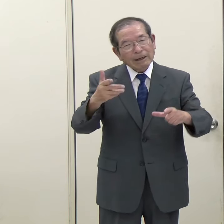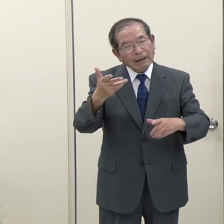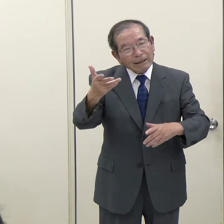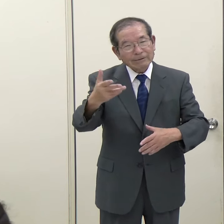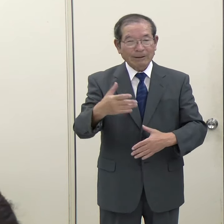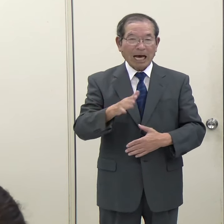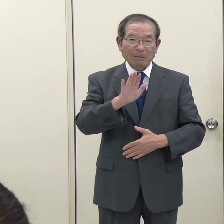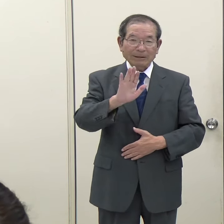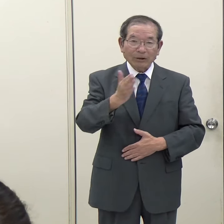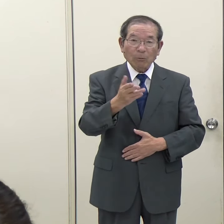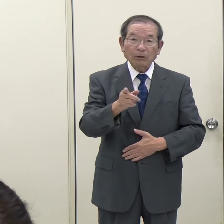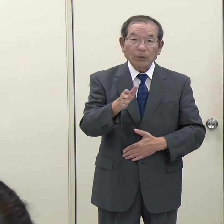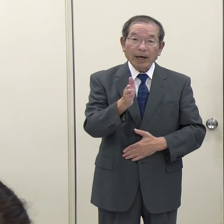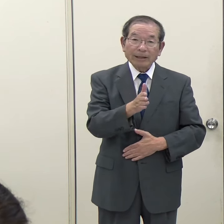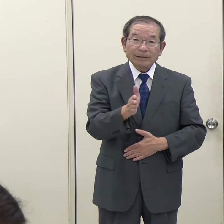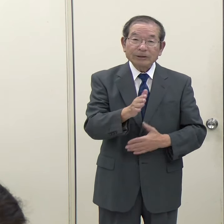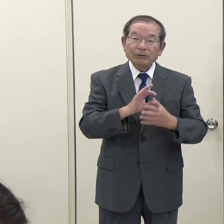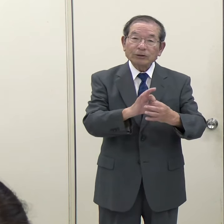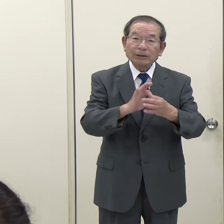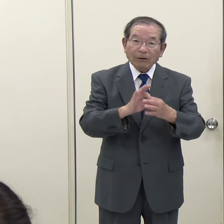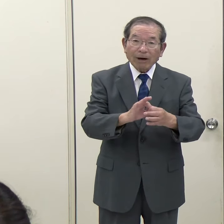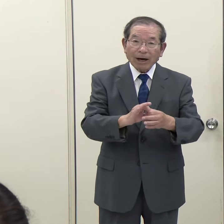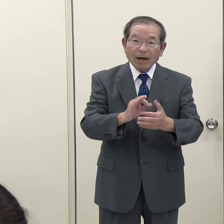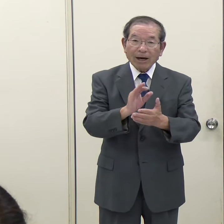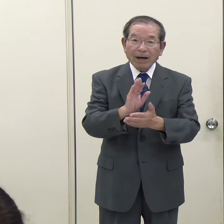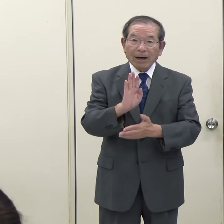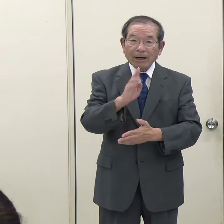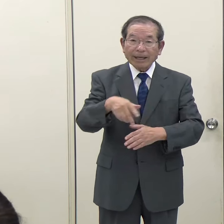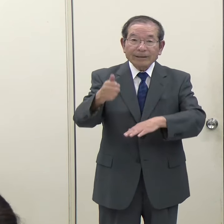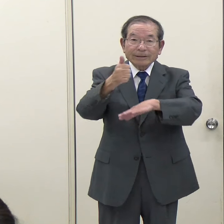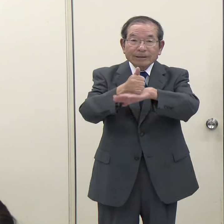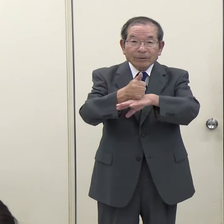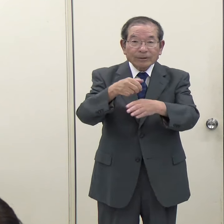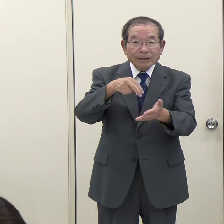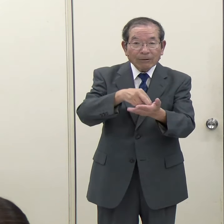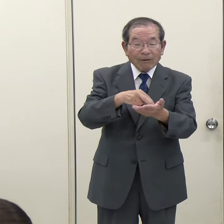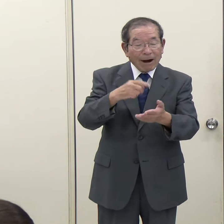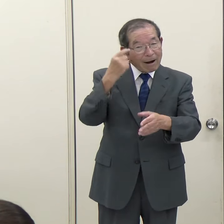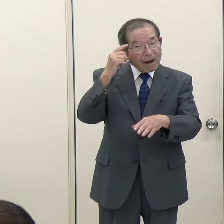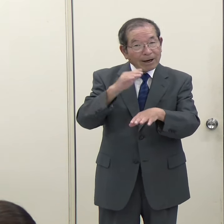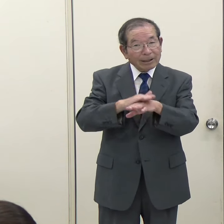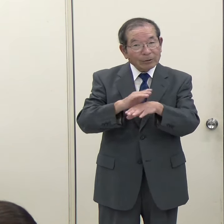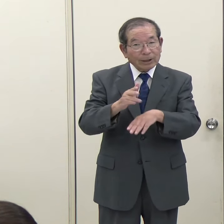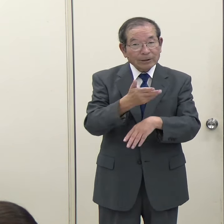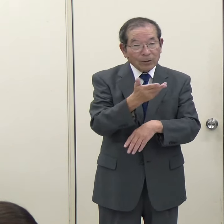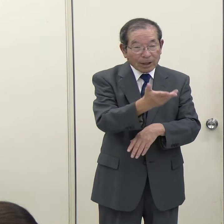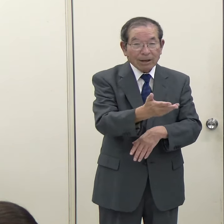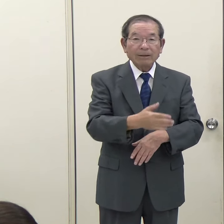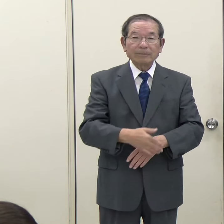そこら辺に関しては、知事としてはどうお思いなのかというのを聞かせていただけないでしょうか。